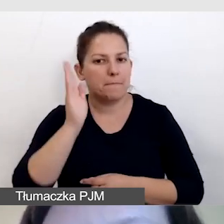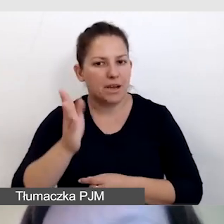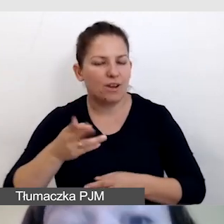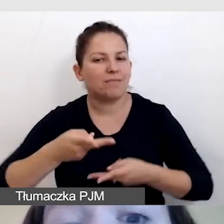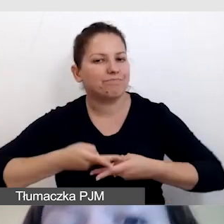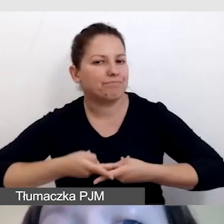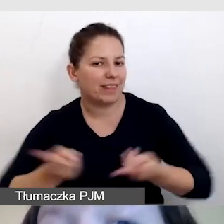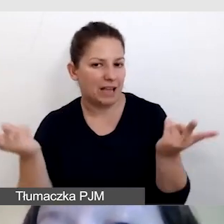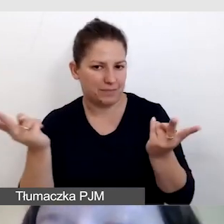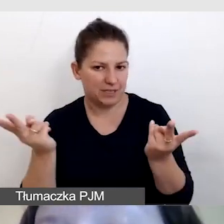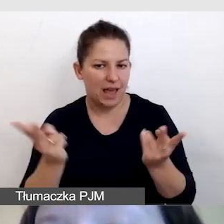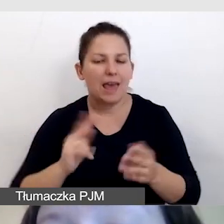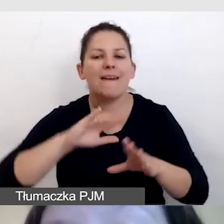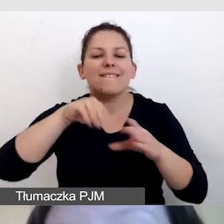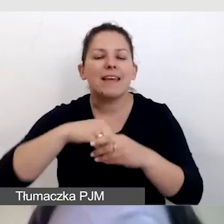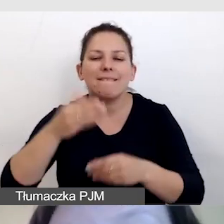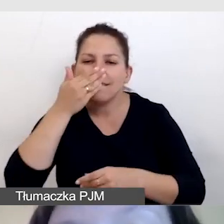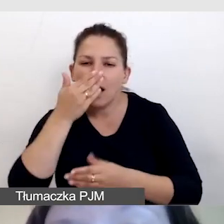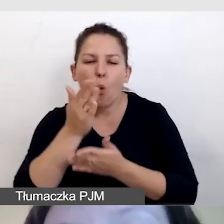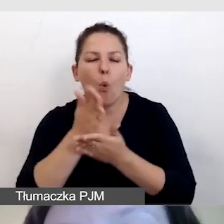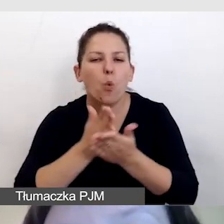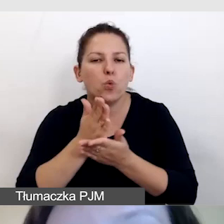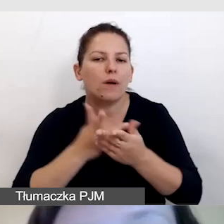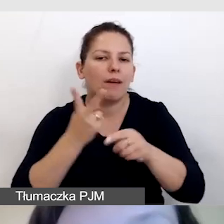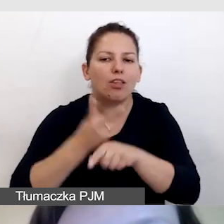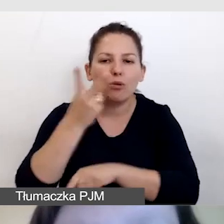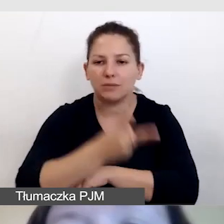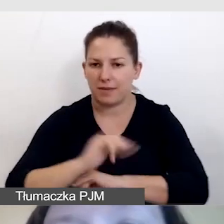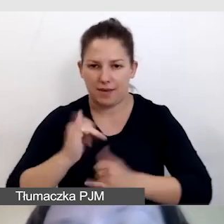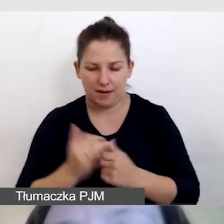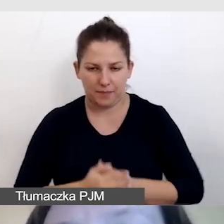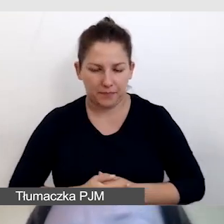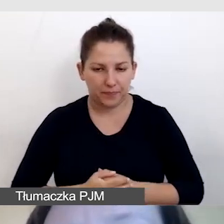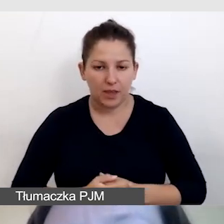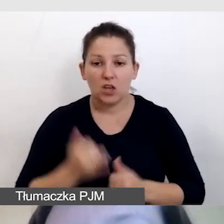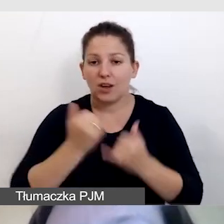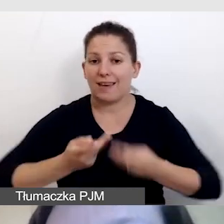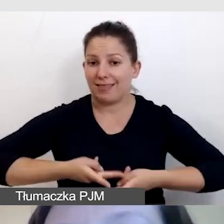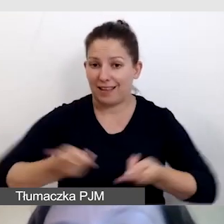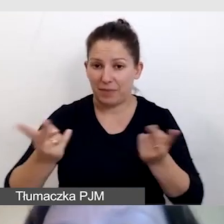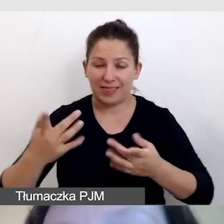i z jakimi usługami dostępnościowymi będzie ta transmisja. Jeśli transmisji na żywo nie będzie,